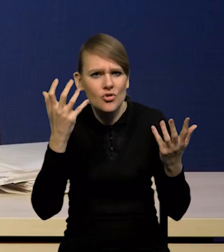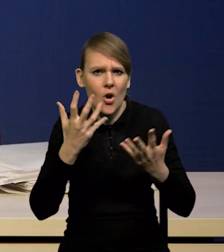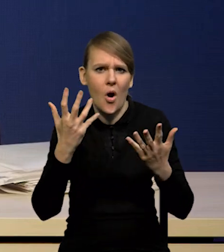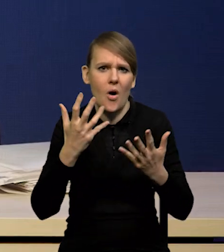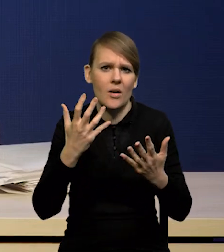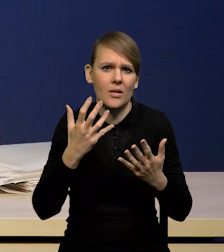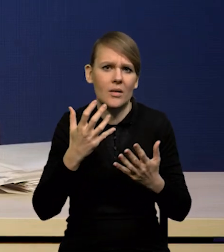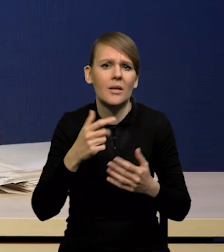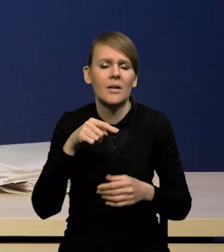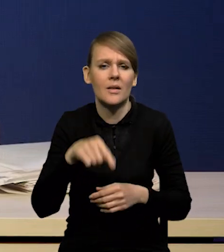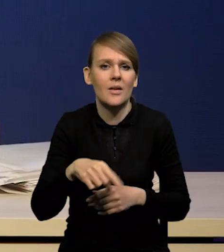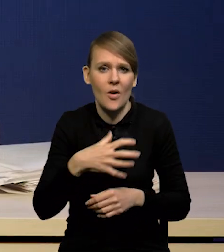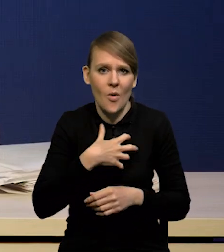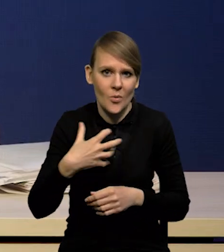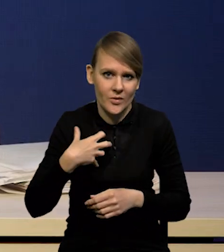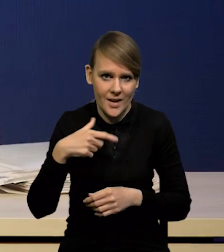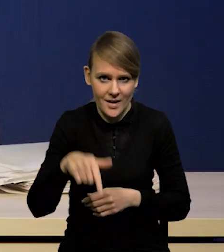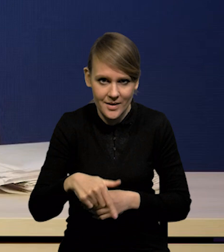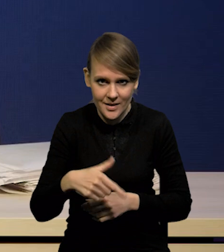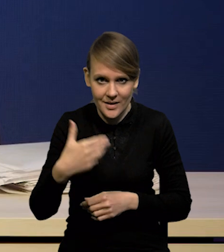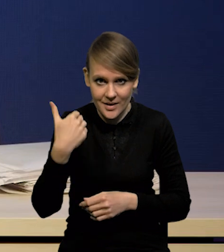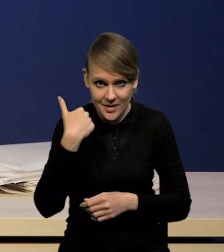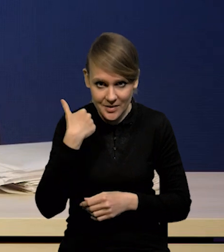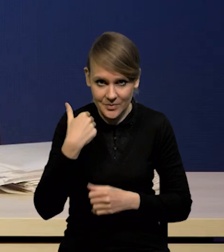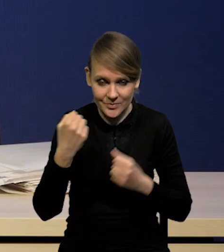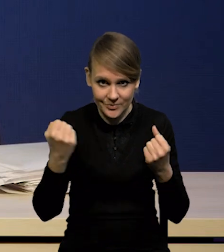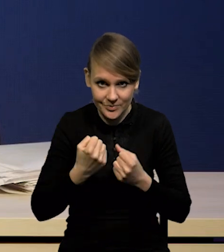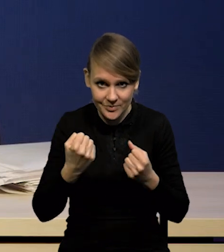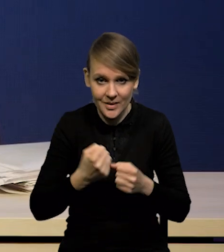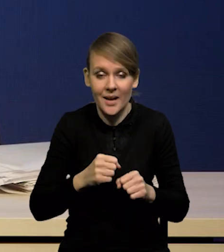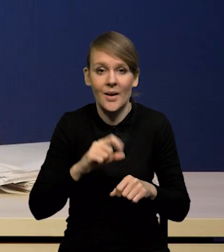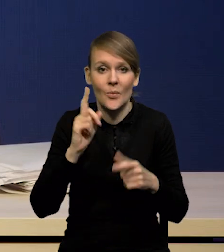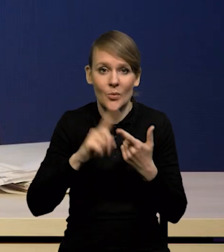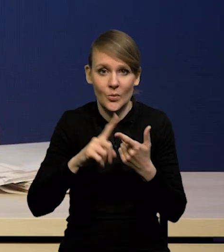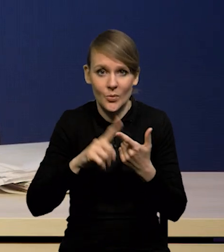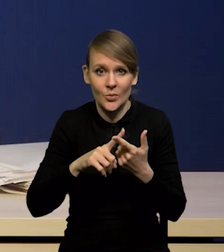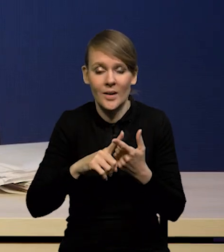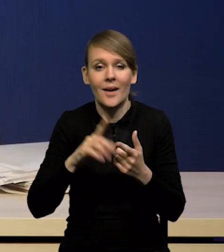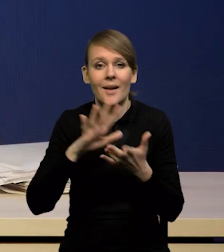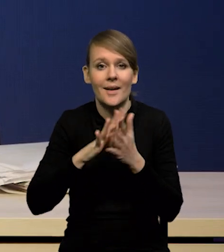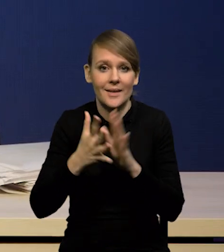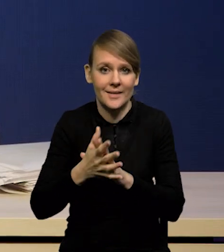których doświadczyła gospodarka była bardzo wysoka, a po drugie mamy mocny rynek pracy